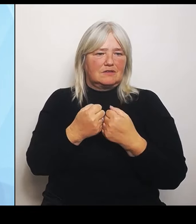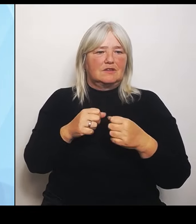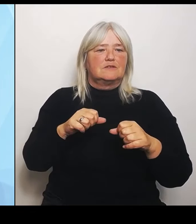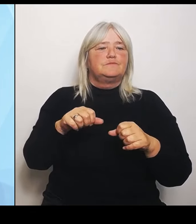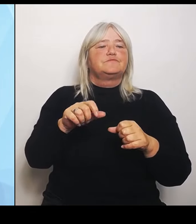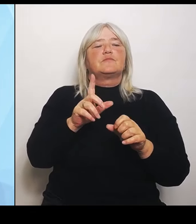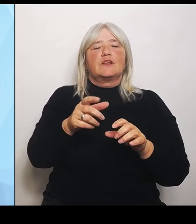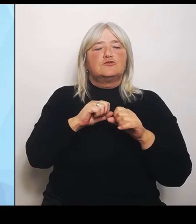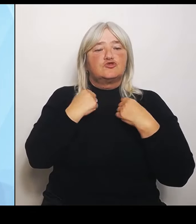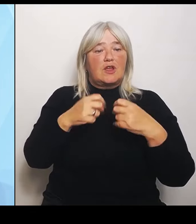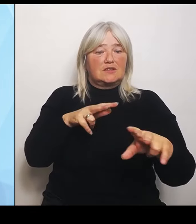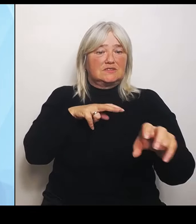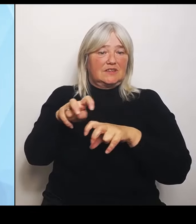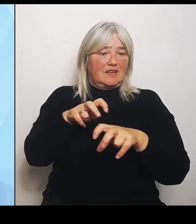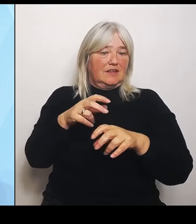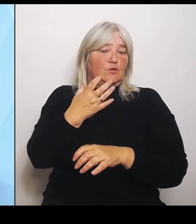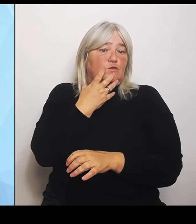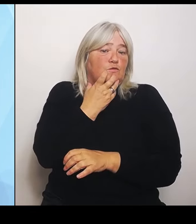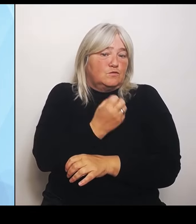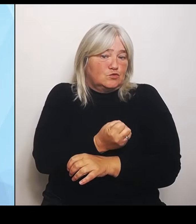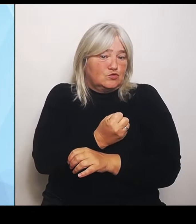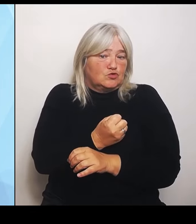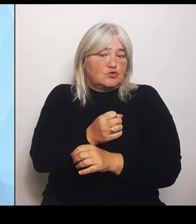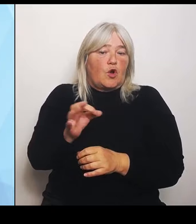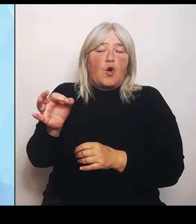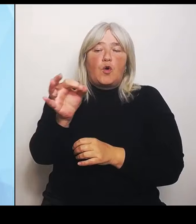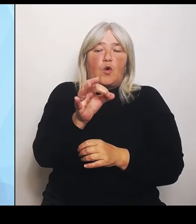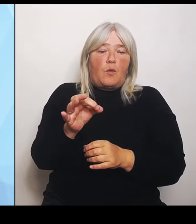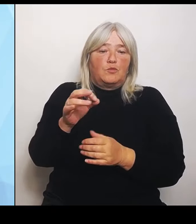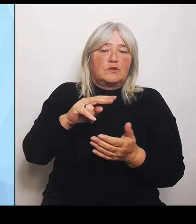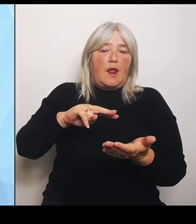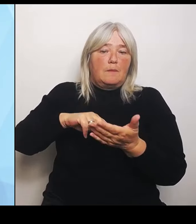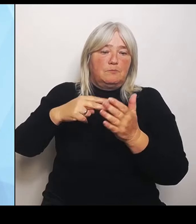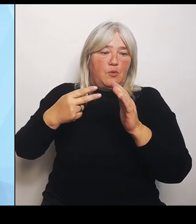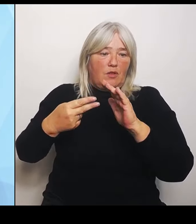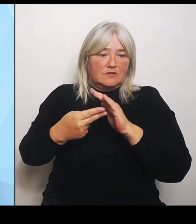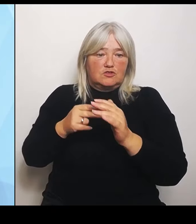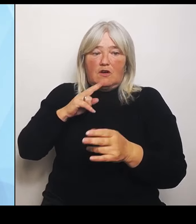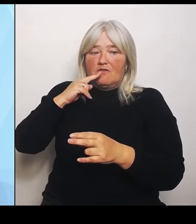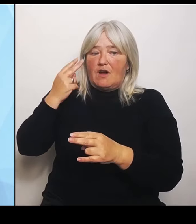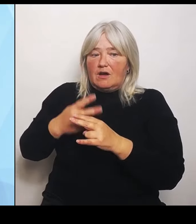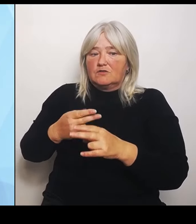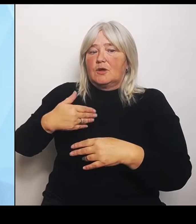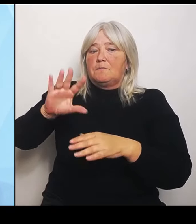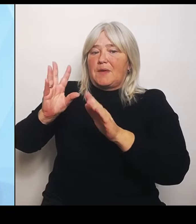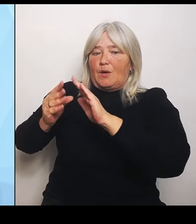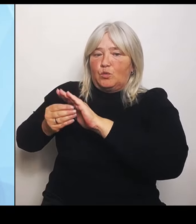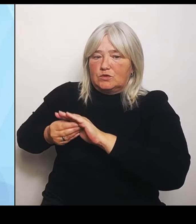weiter noch mehr unterstützen, politisch auch mehr unterstützen. Das ist das eine, wenn wir als Gesundheitsministerium